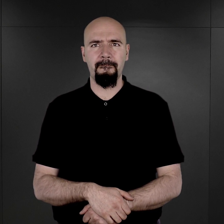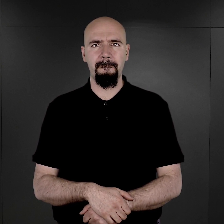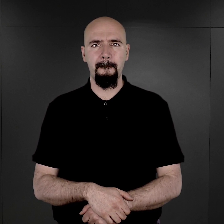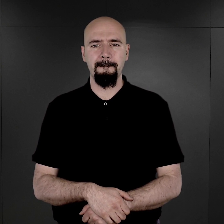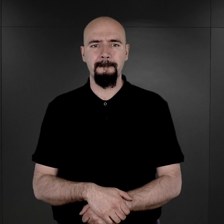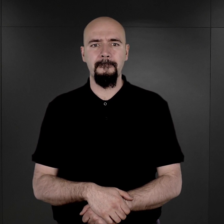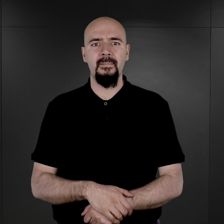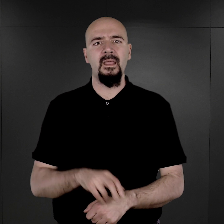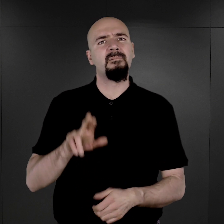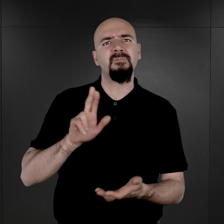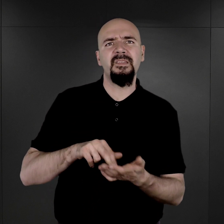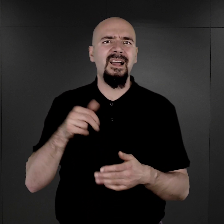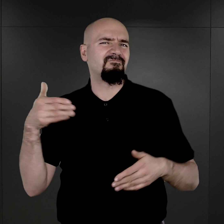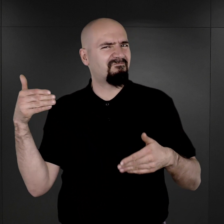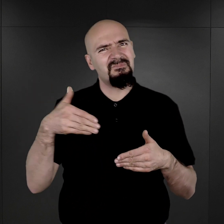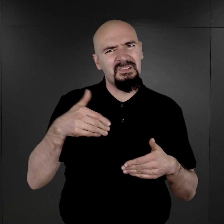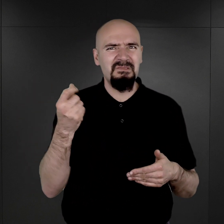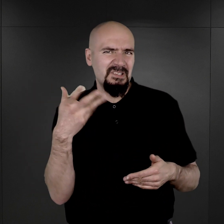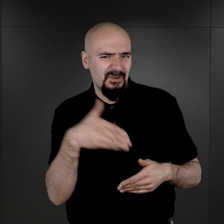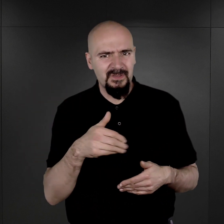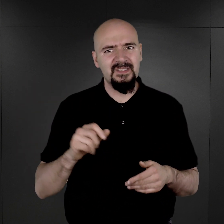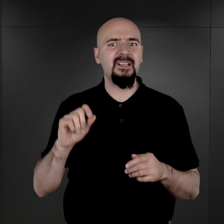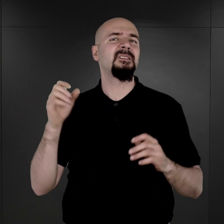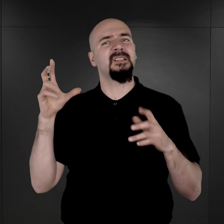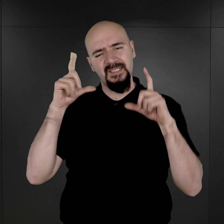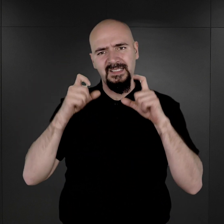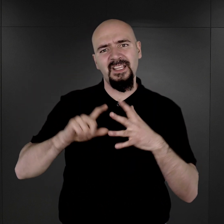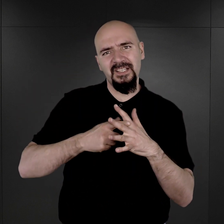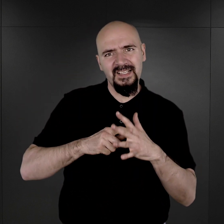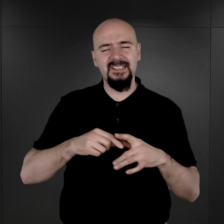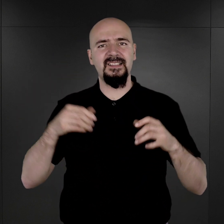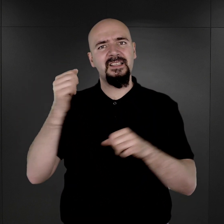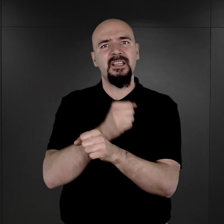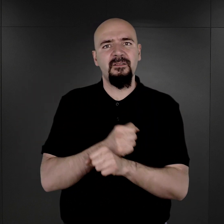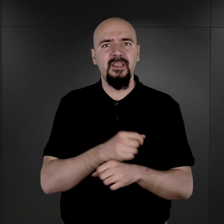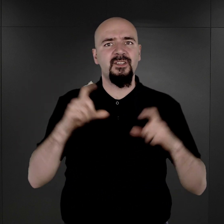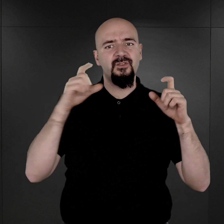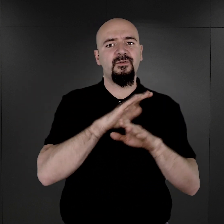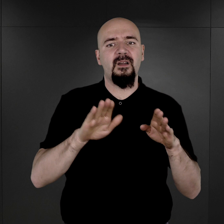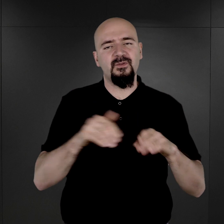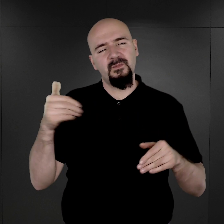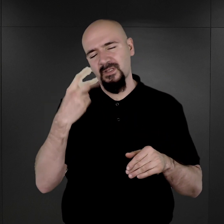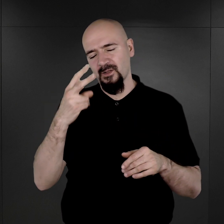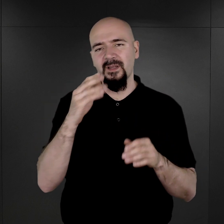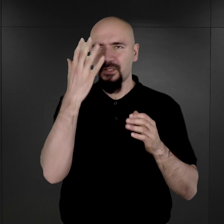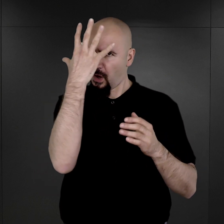Na tysiącach zachowanych zdjęć rejestracyjnych więźniów Auschwitz zobaczyć można twarze mężczyzn i kobiet osadzonych w obozie.